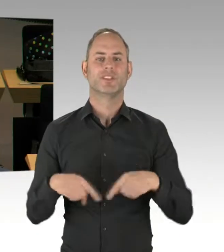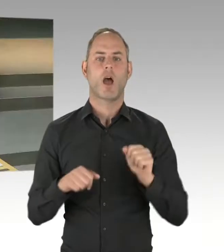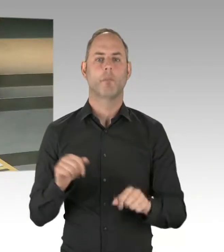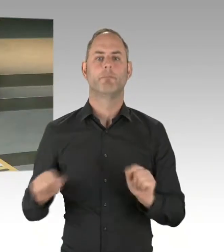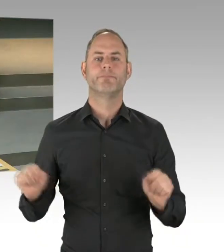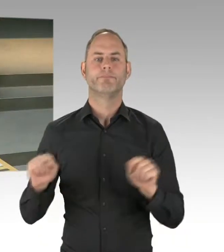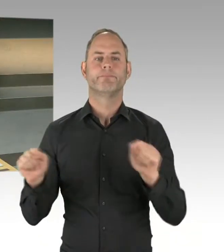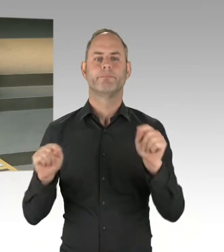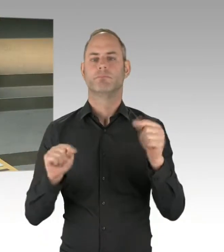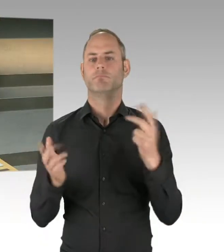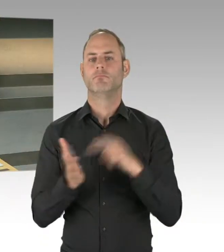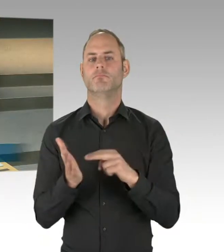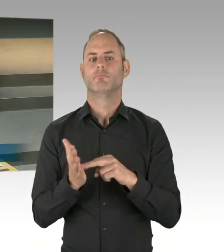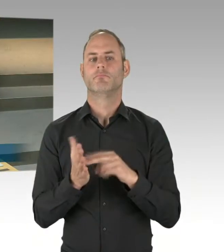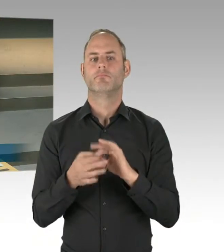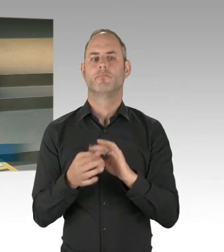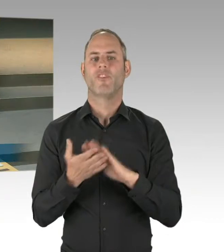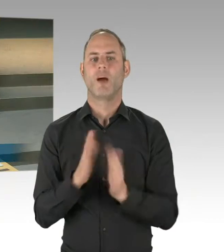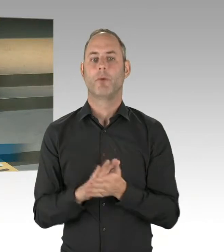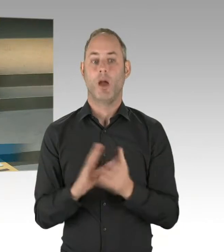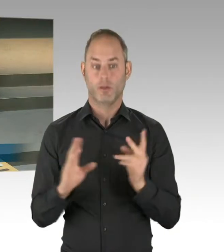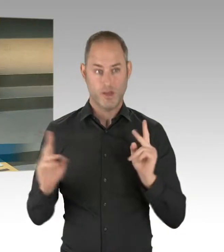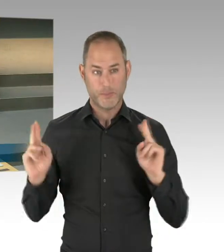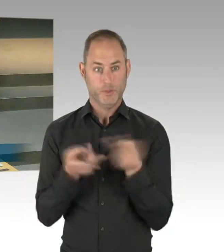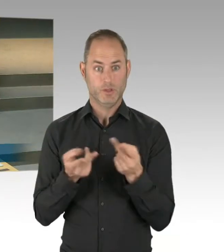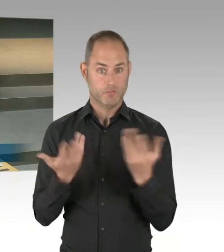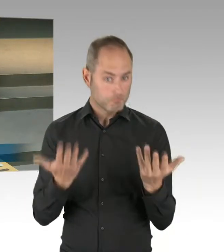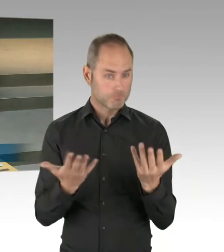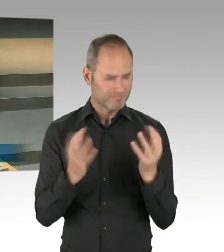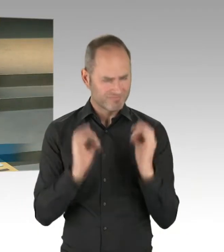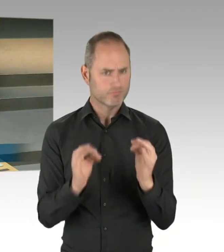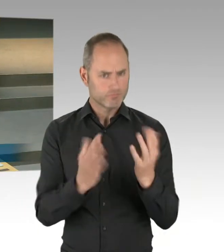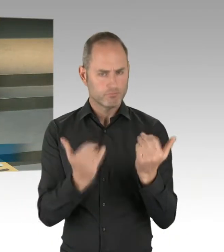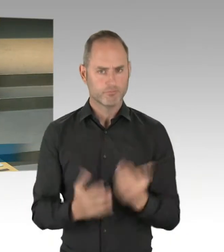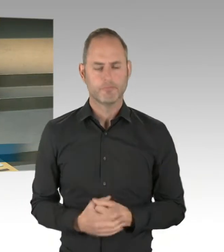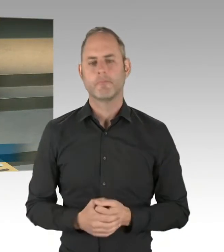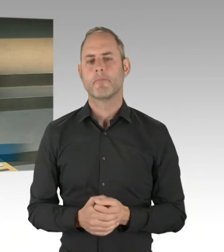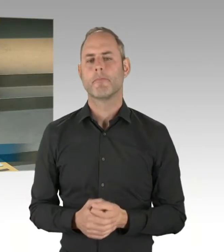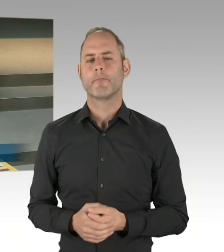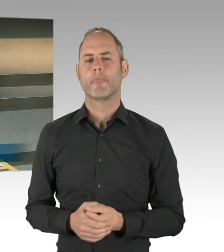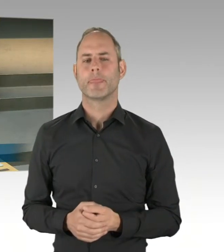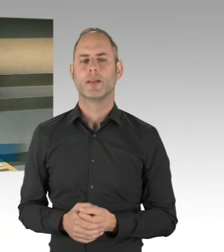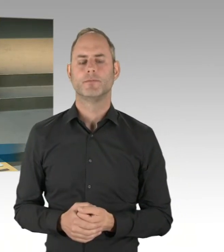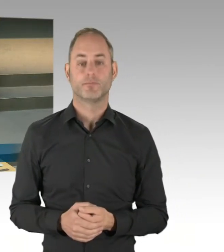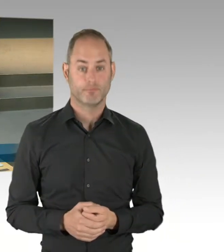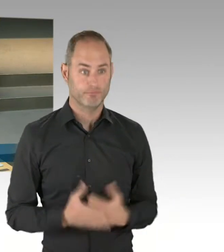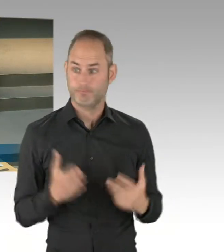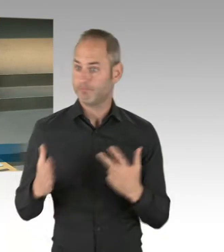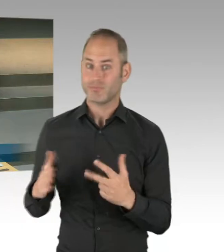(Rednerwechsel) Ja, es geht um eine gleiche Abteilungsstruktur. Ich war in einer Sitzung des Rats der Bürgermeister mit dabei,